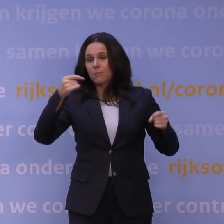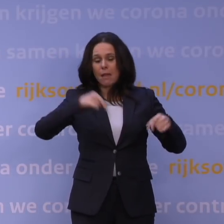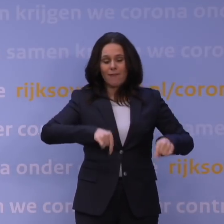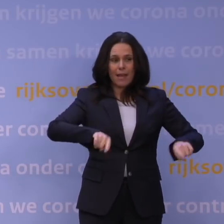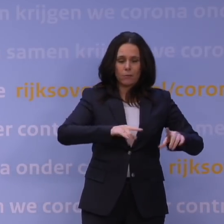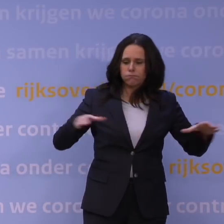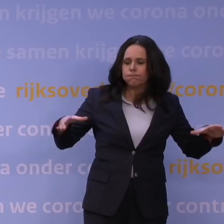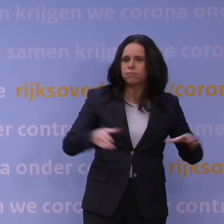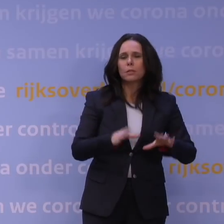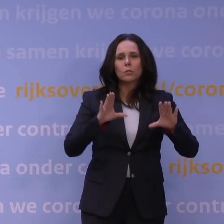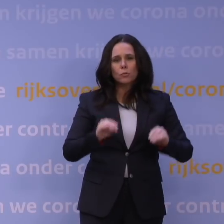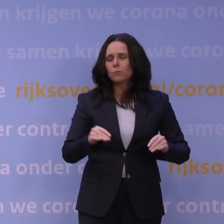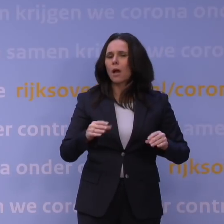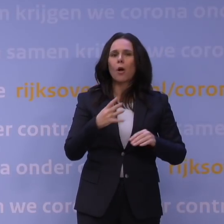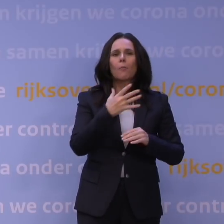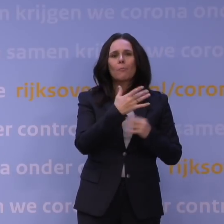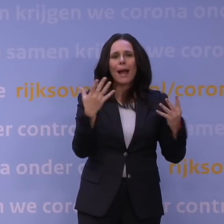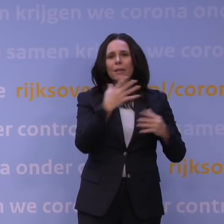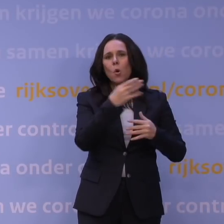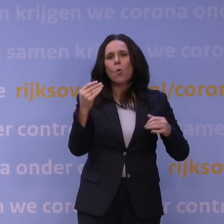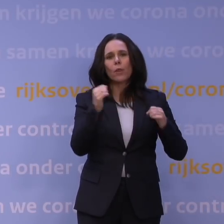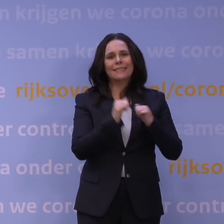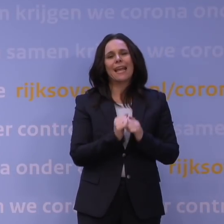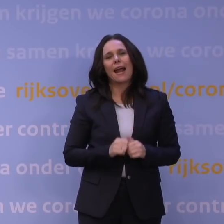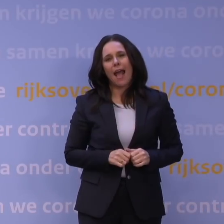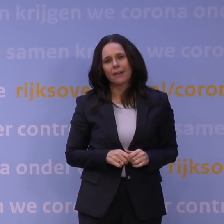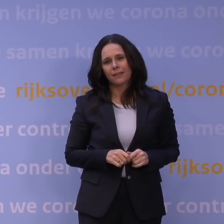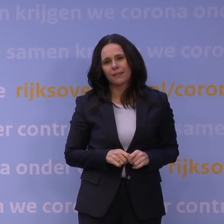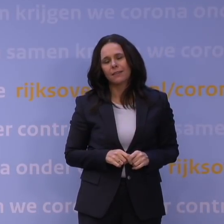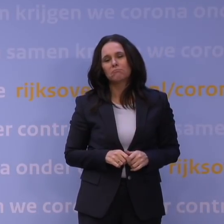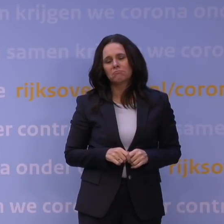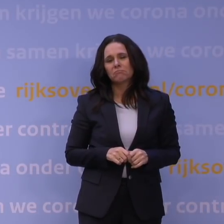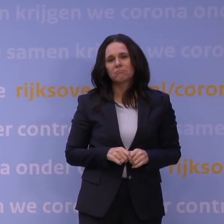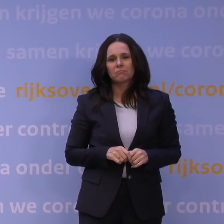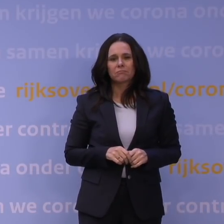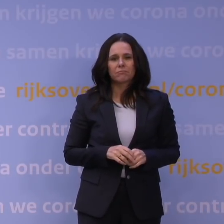dat doen we hier natuurlijk al een paar honderd jaar. Daarom sloot ik ook af